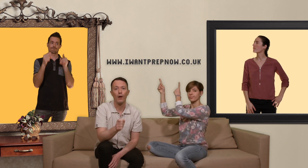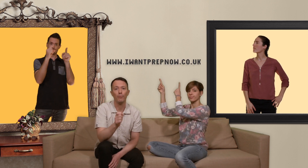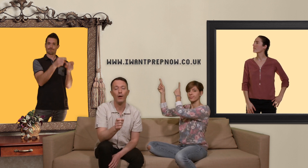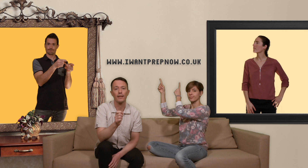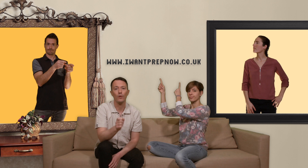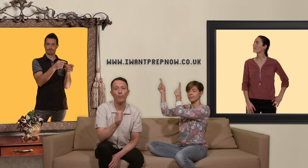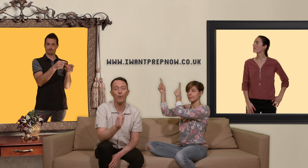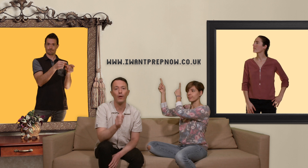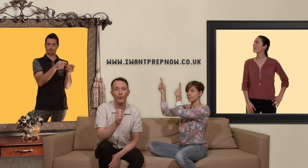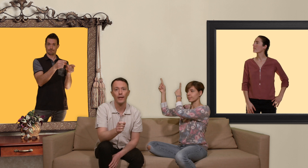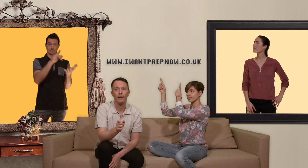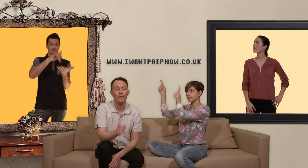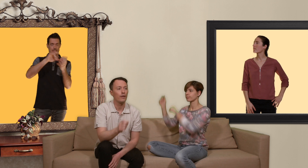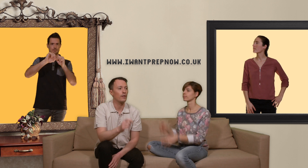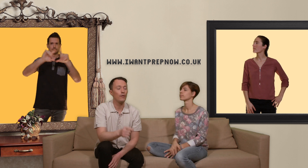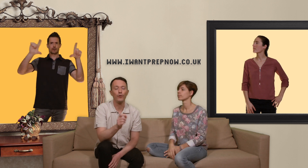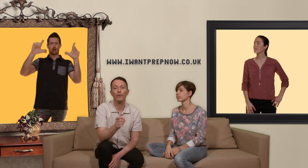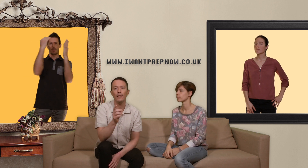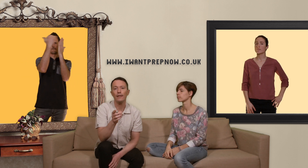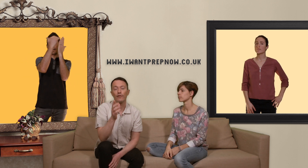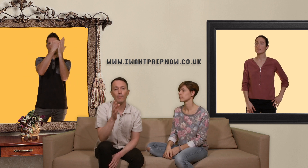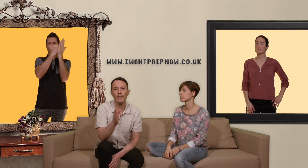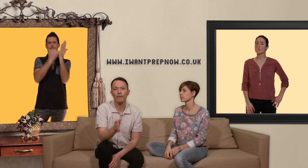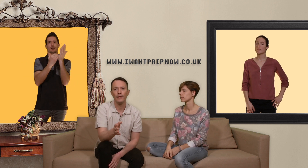ce site vous donne une liste de pharmacies en ligne